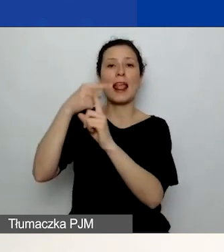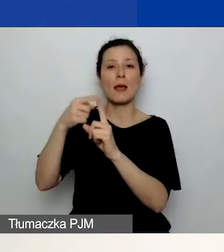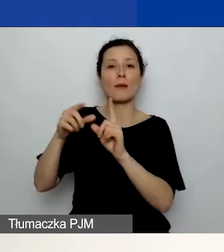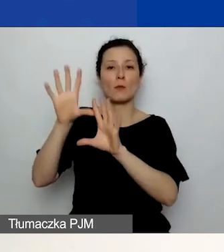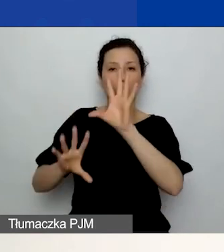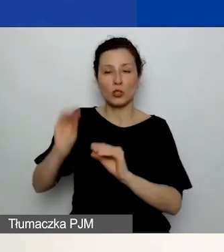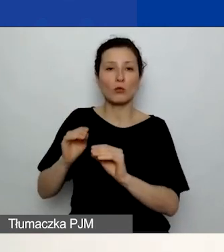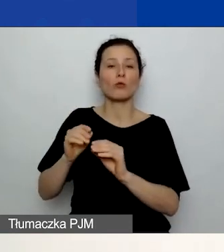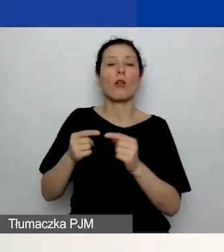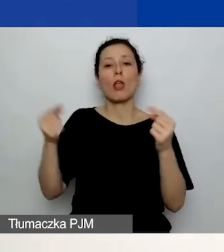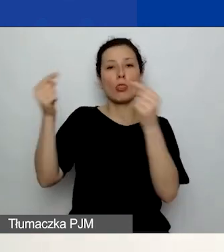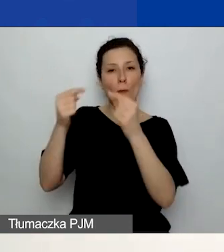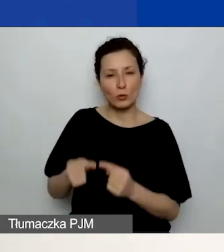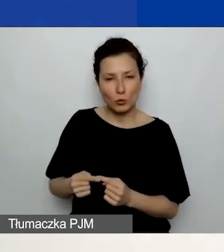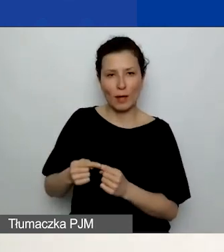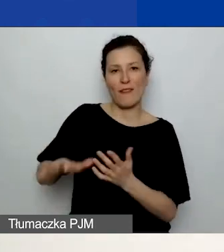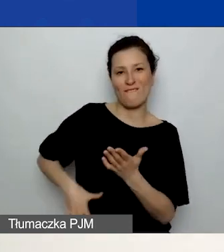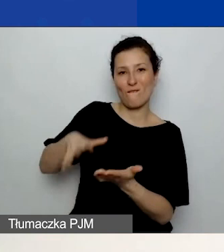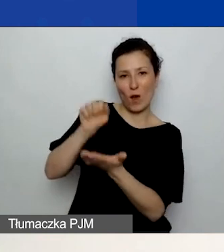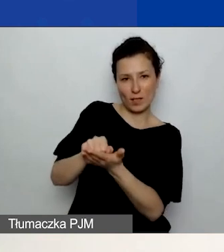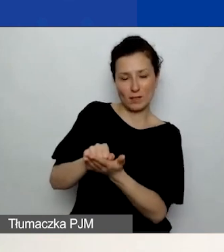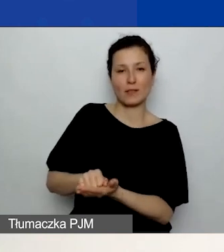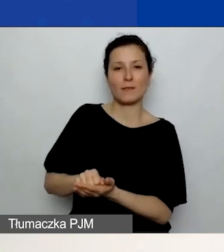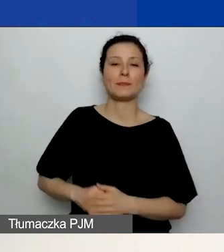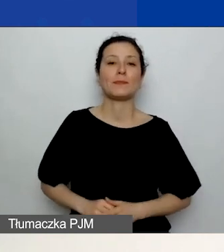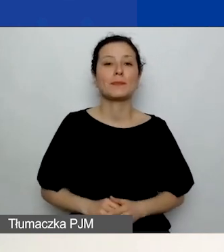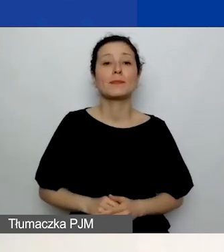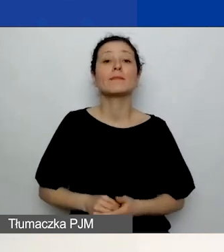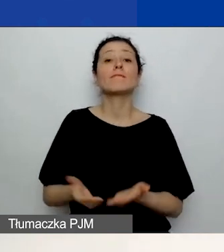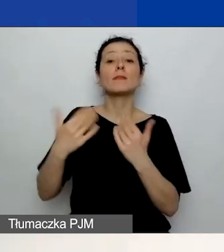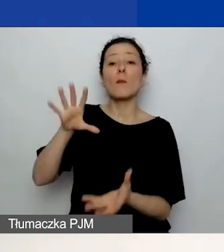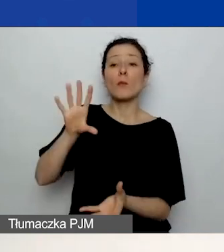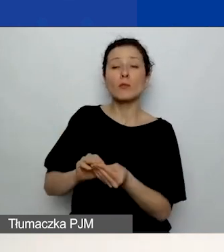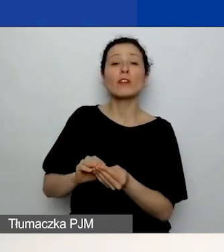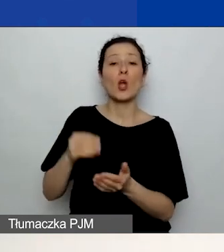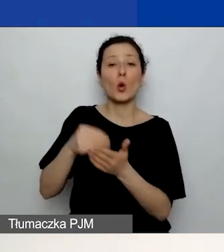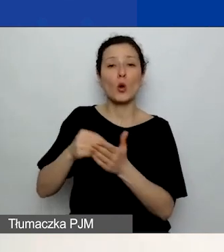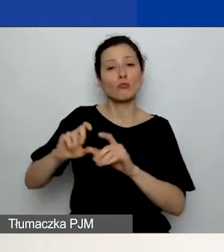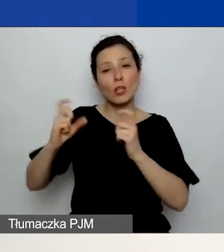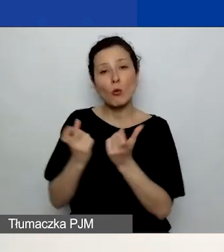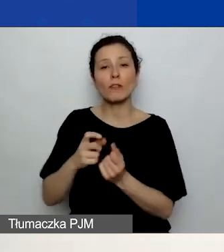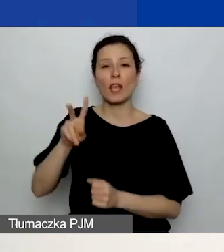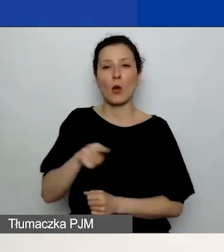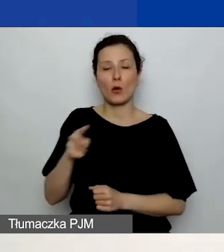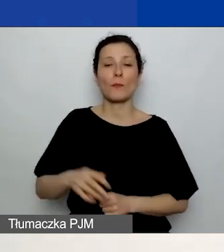W podsumowaniu znajdziecie jeszcze koszt całkowity w euro. W drugiej części podsumowania